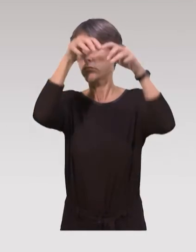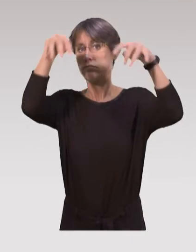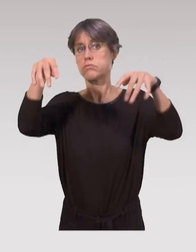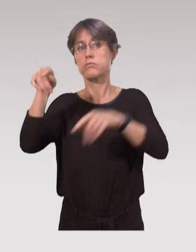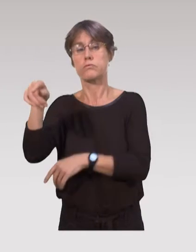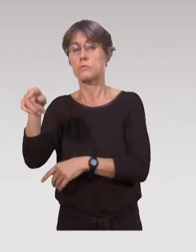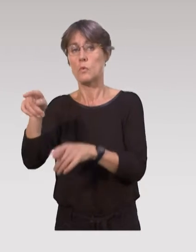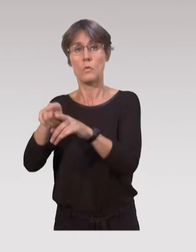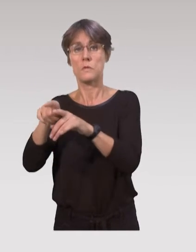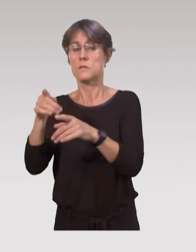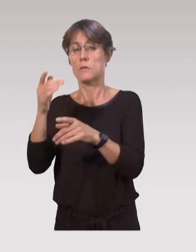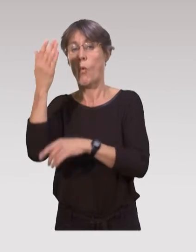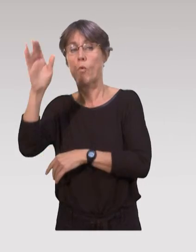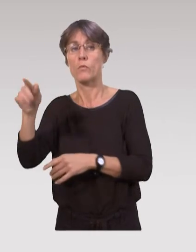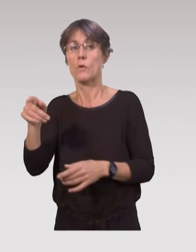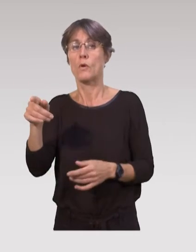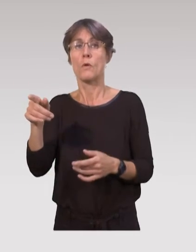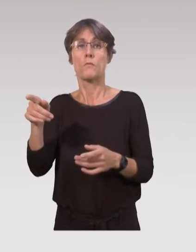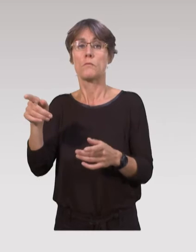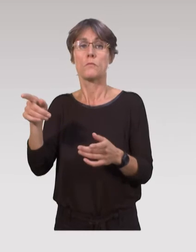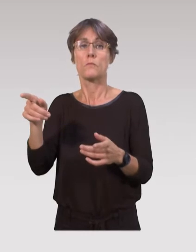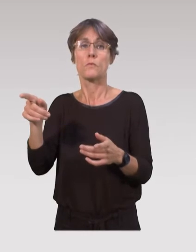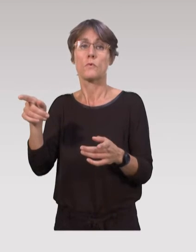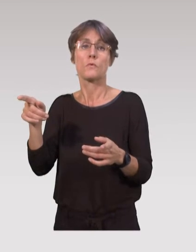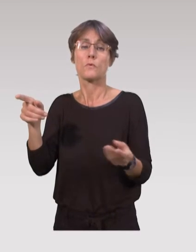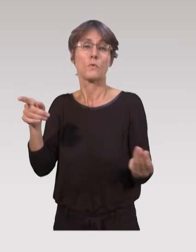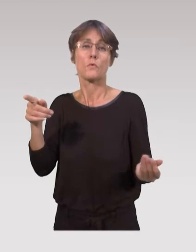Après on a d’autres dispositifs qui existent,